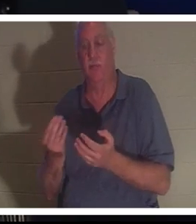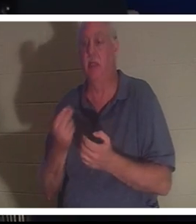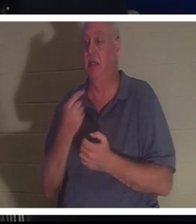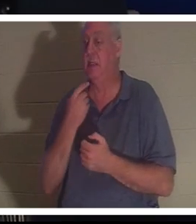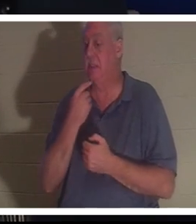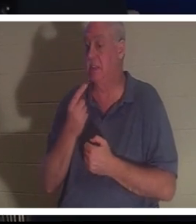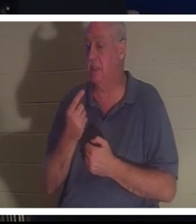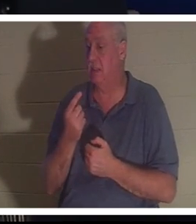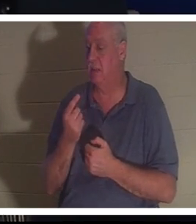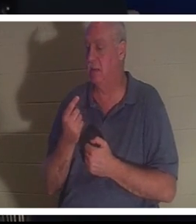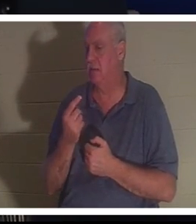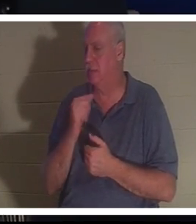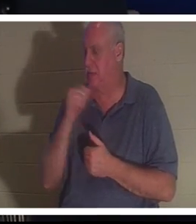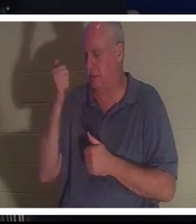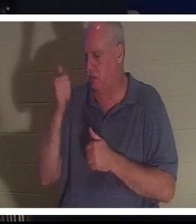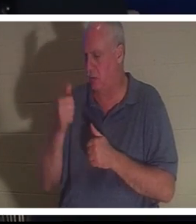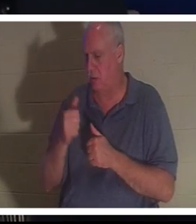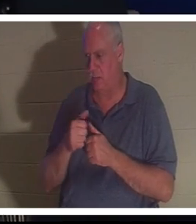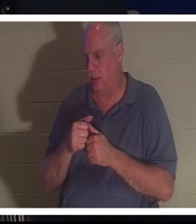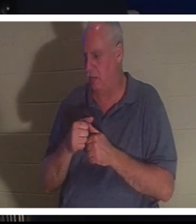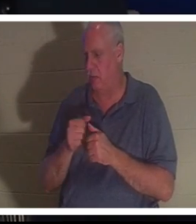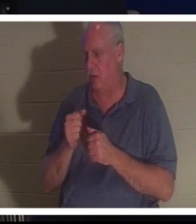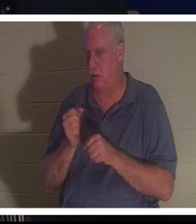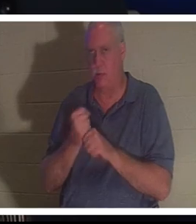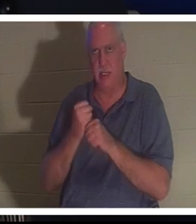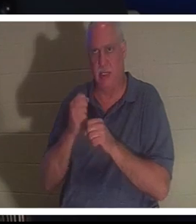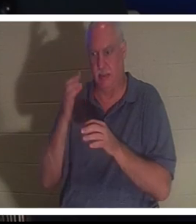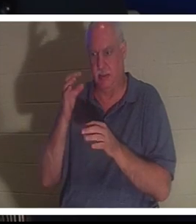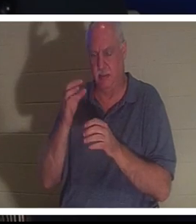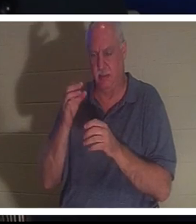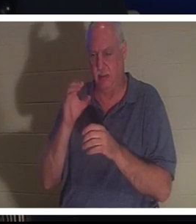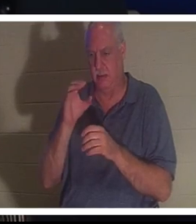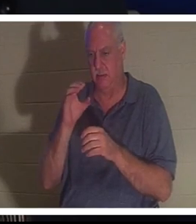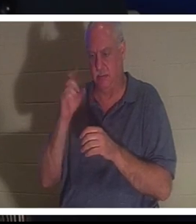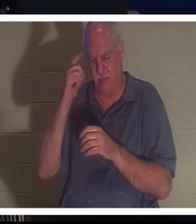意識的に選択したことさえ覚えていなかったが、突然自分の体に戻っていることに気づきました。